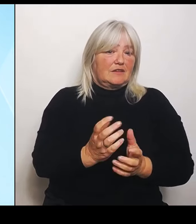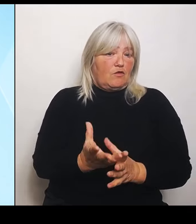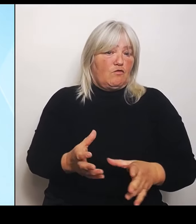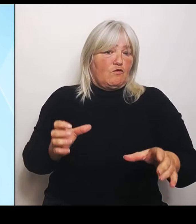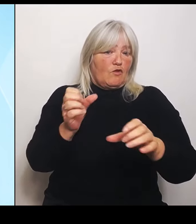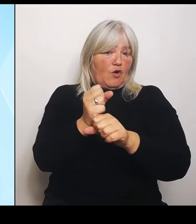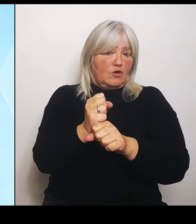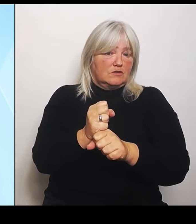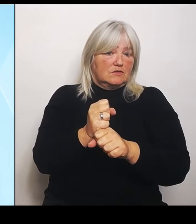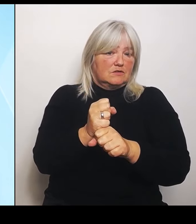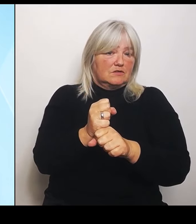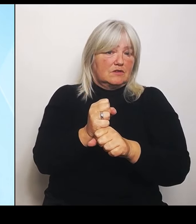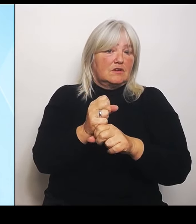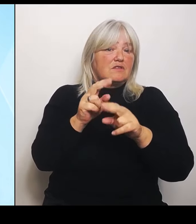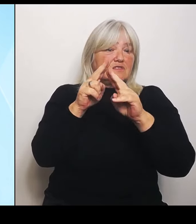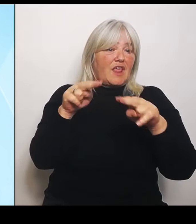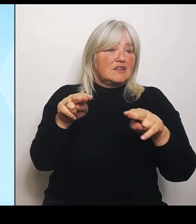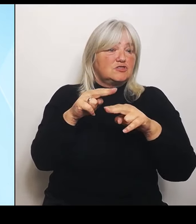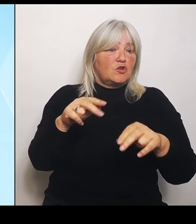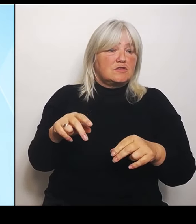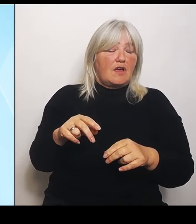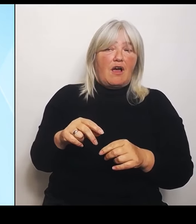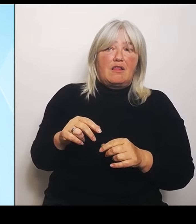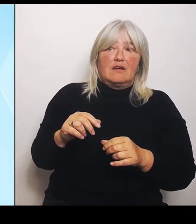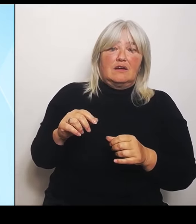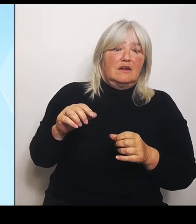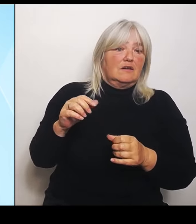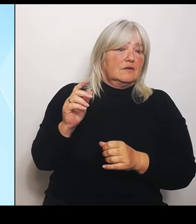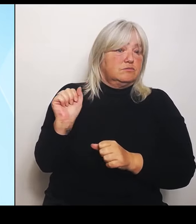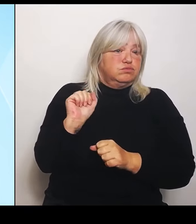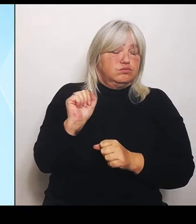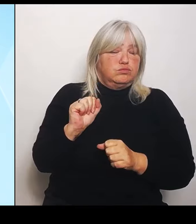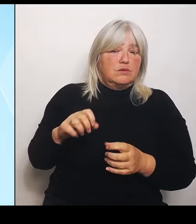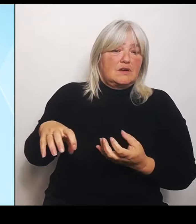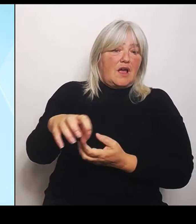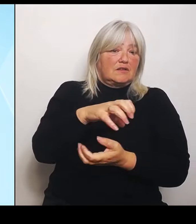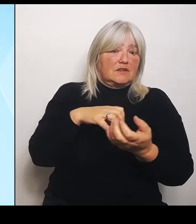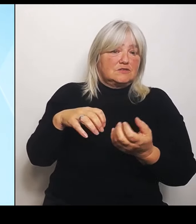jetzt Anfang Juni in Bayern und in Süddeutschland festgestellt.